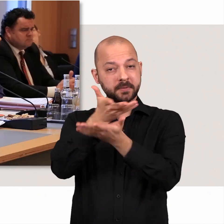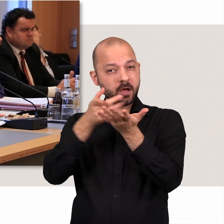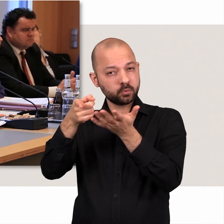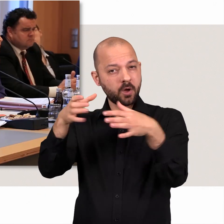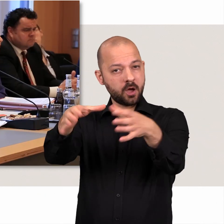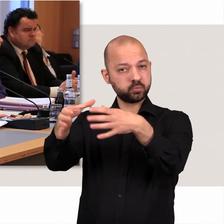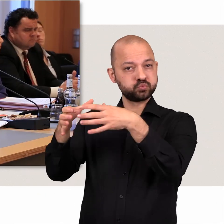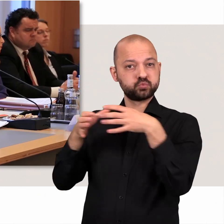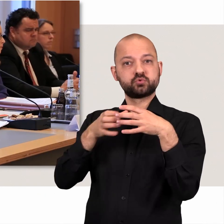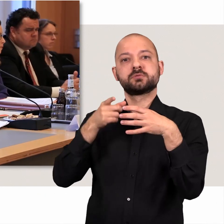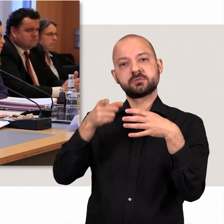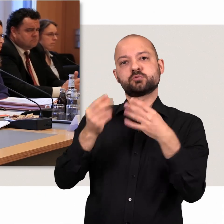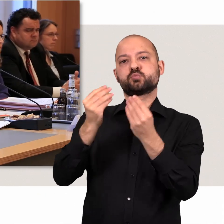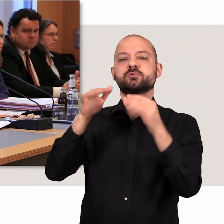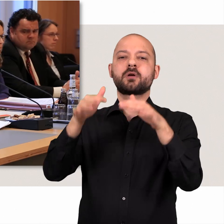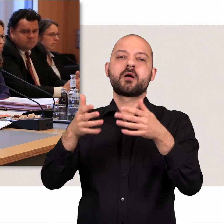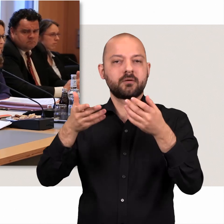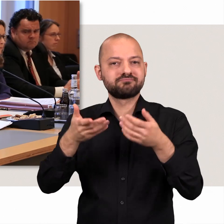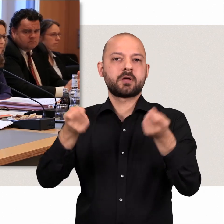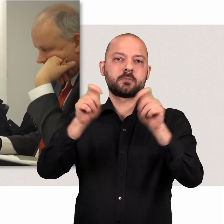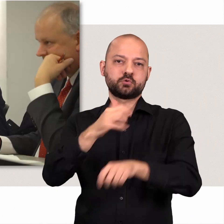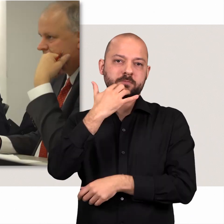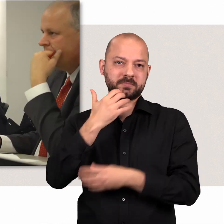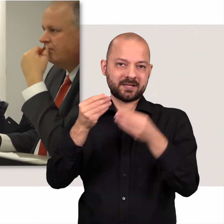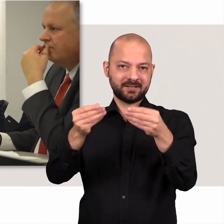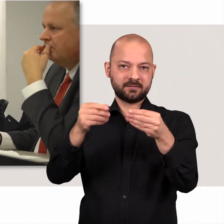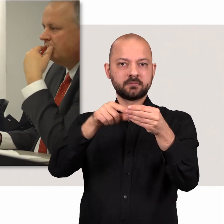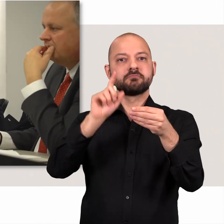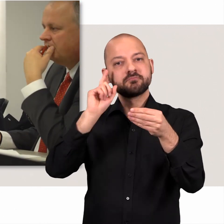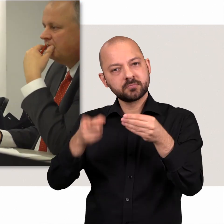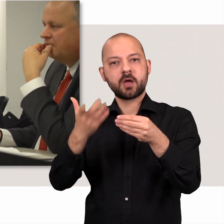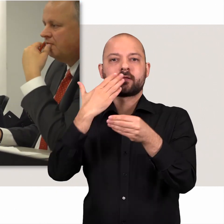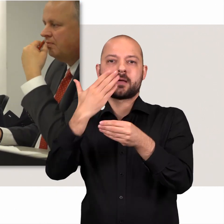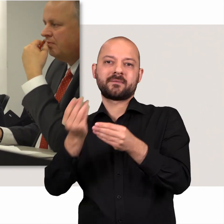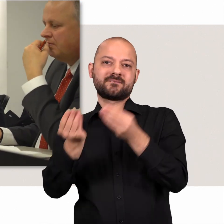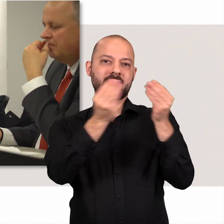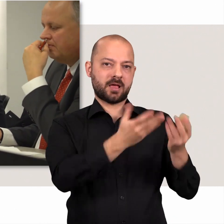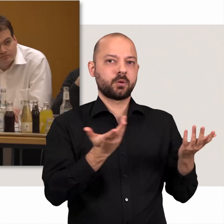Die Beratungen der Ausschüsse enden mit einem Abschlussbericht und einer Empfehlung für die Bürgerschaft.